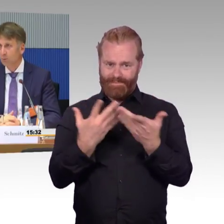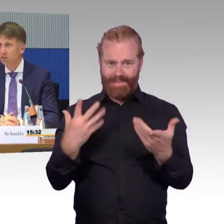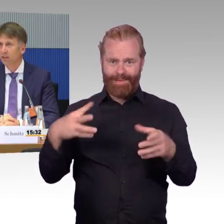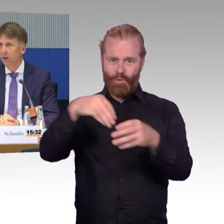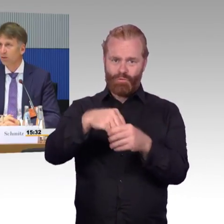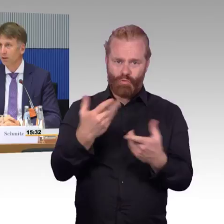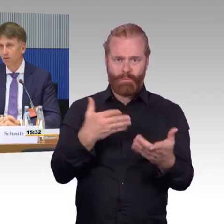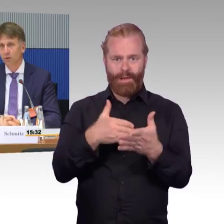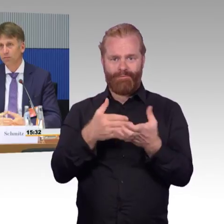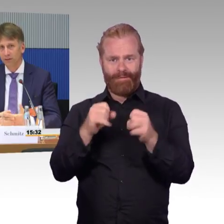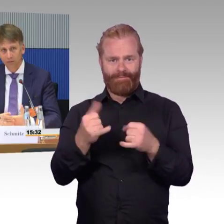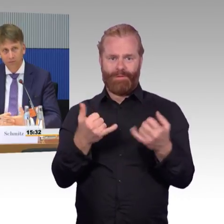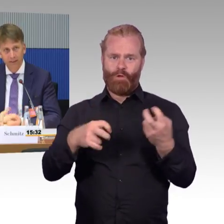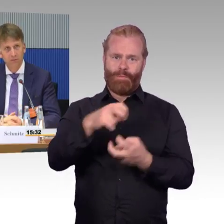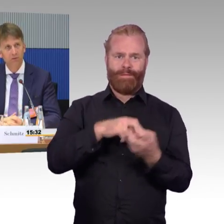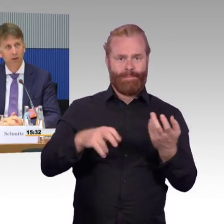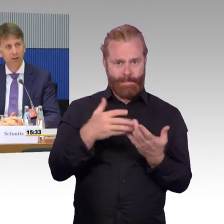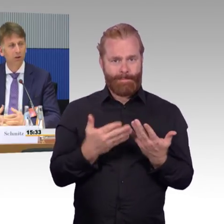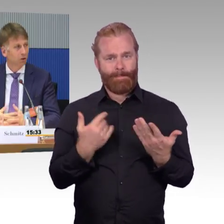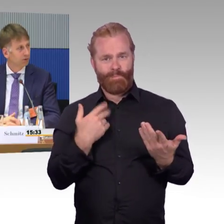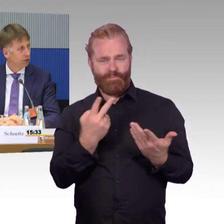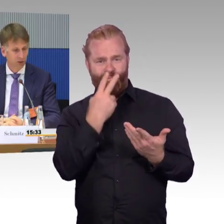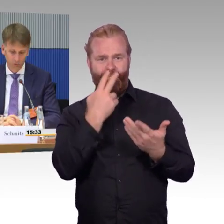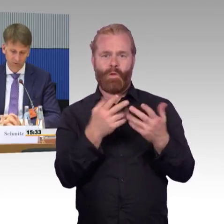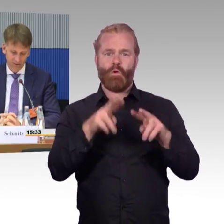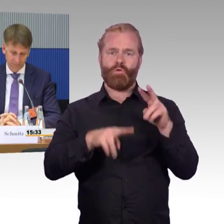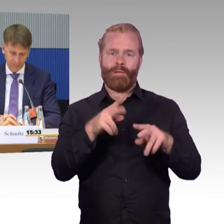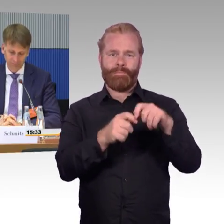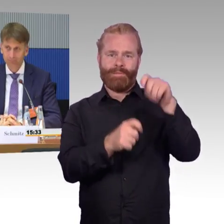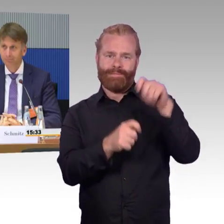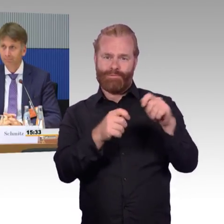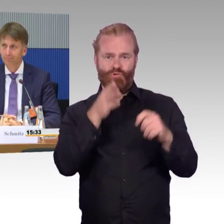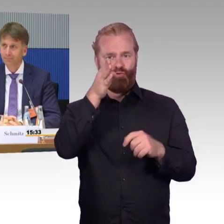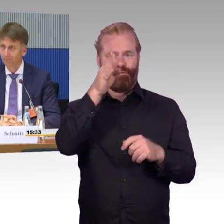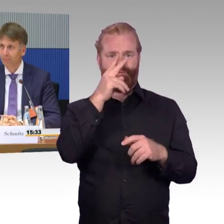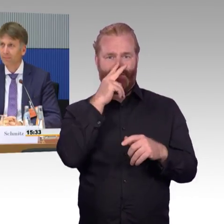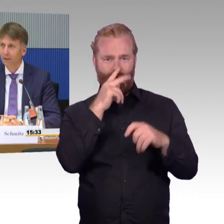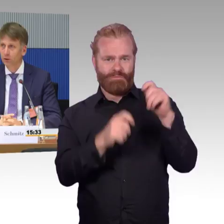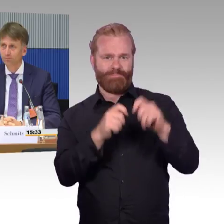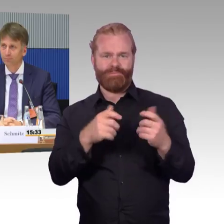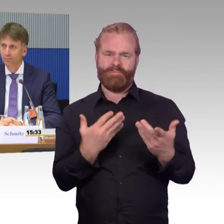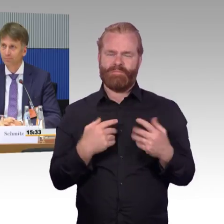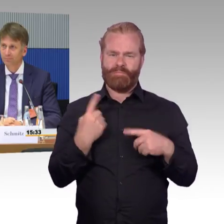wie soll die Mobilität aussehen in Zukunft? Was werden wir fordern und wie können wir das umsetzen?